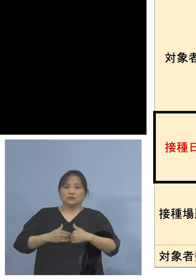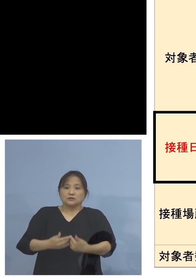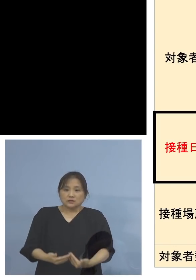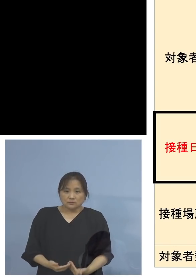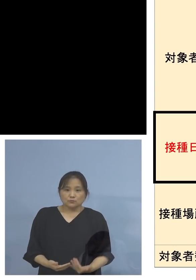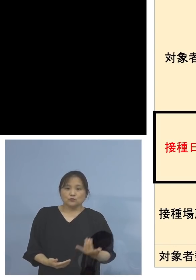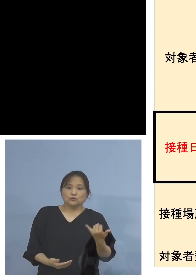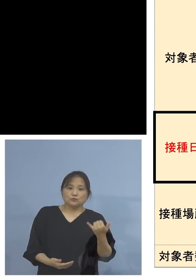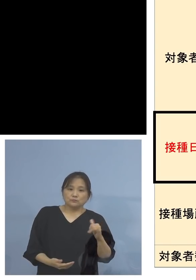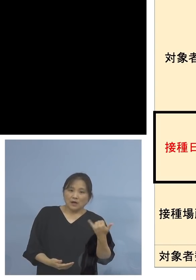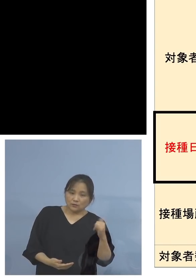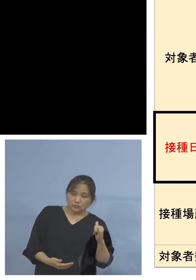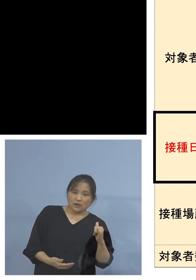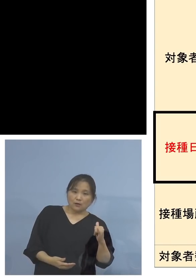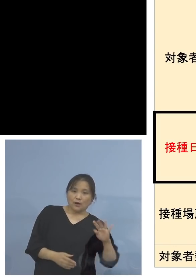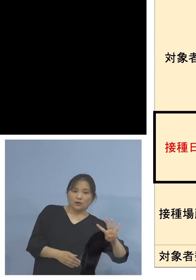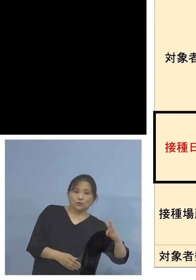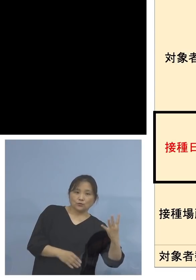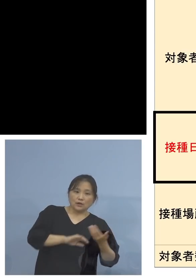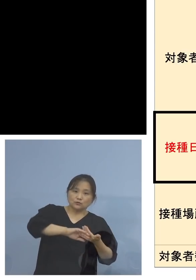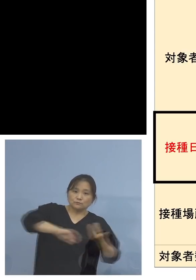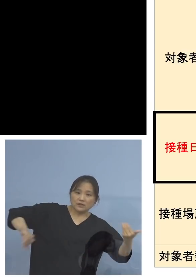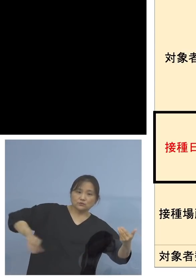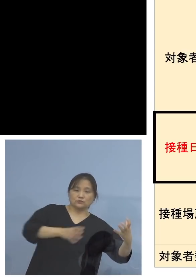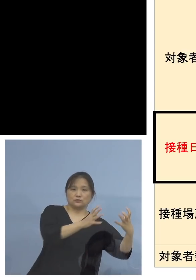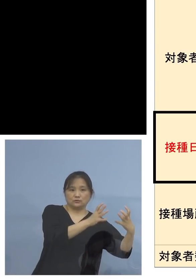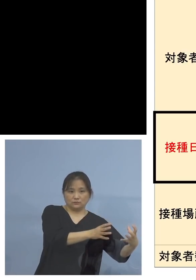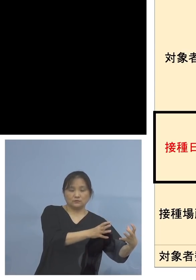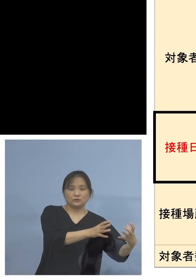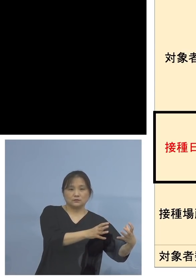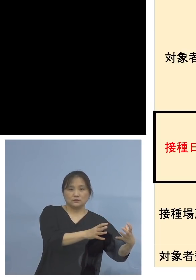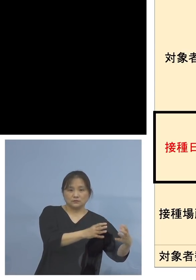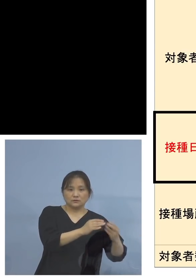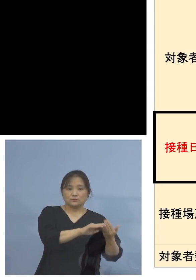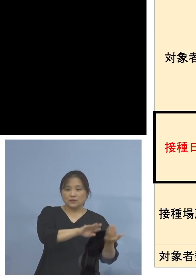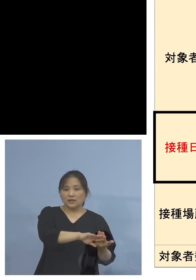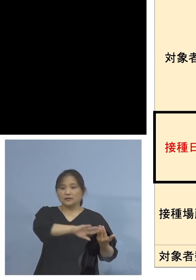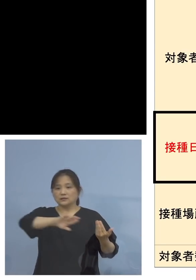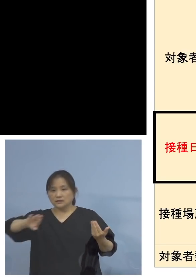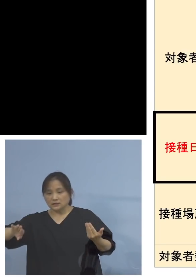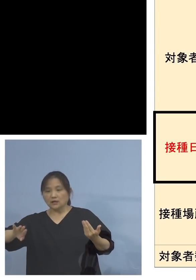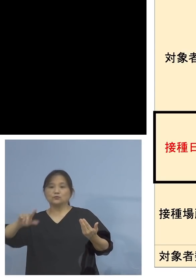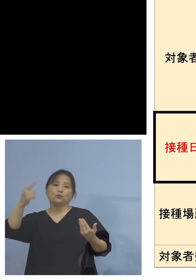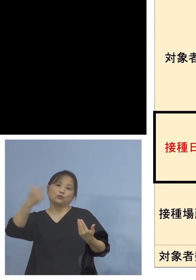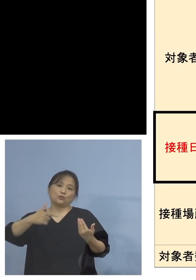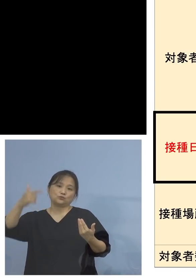400人の特別枠を設けております そしてそれ以外6,000人と、またさらに